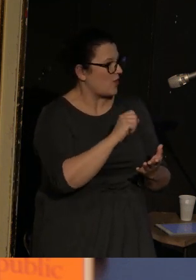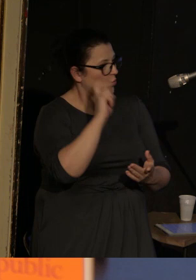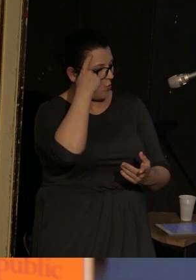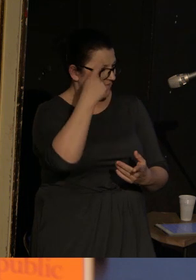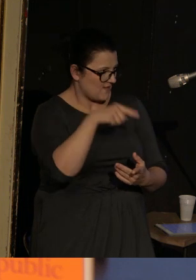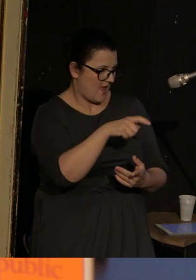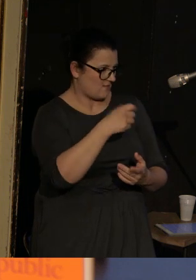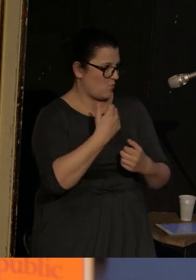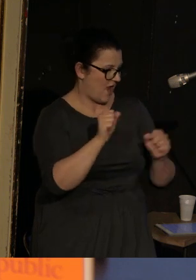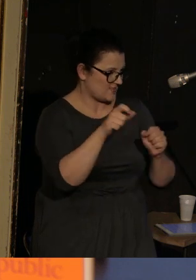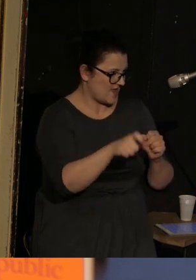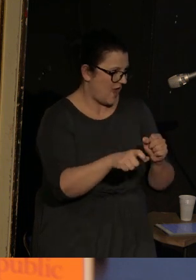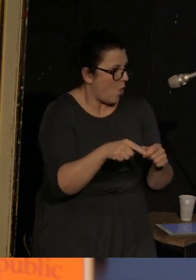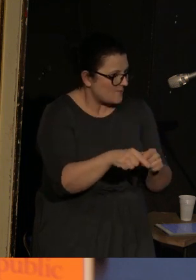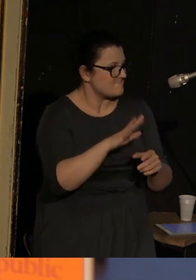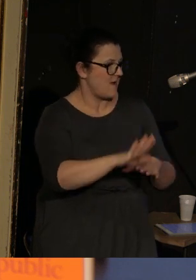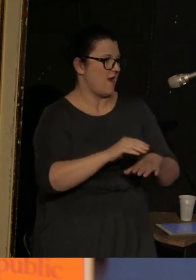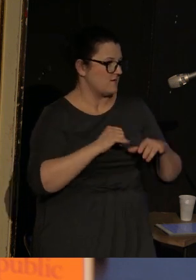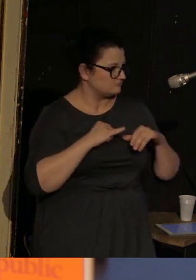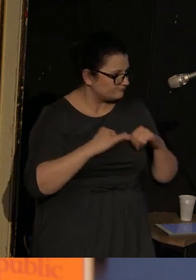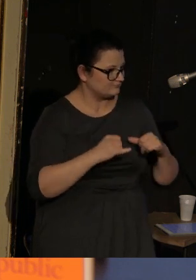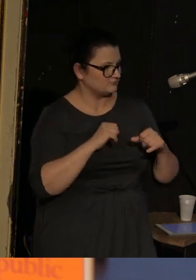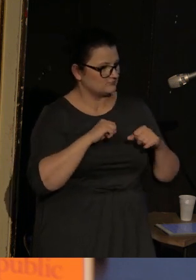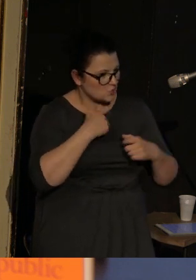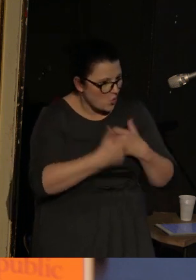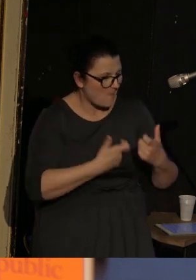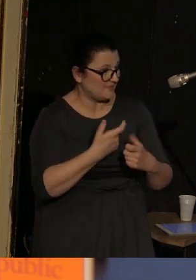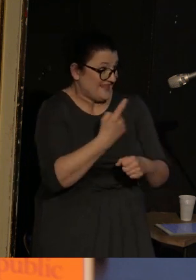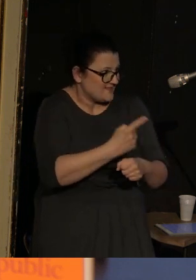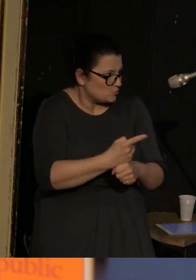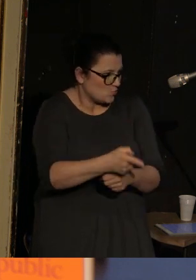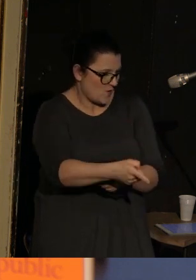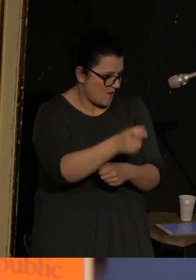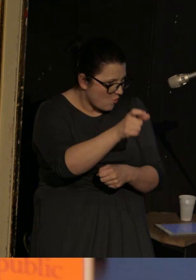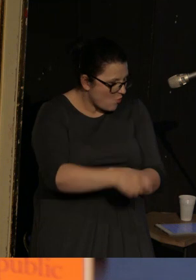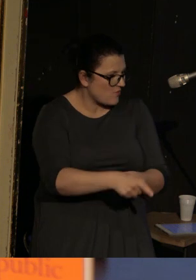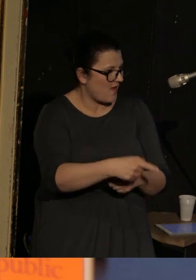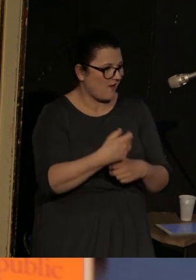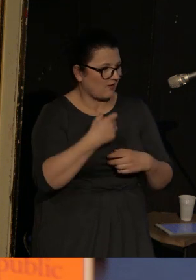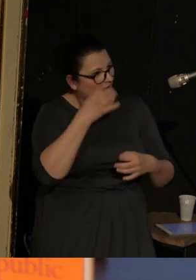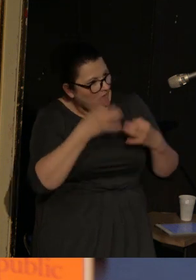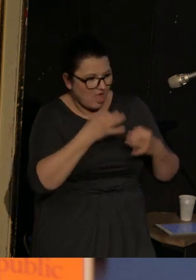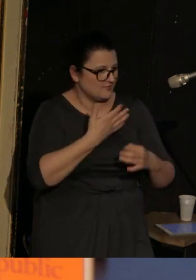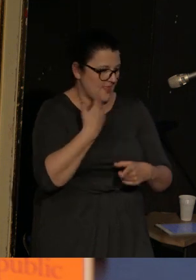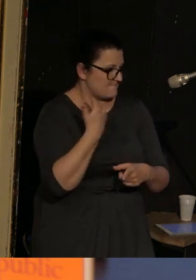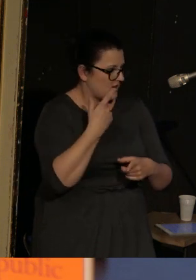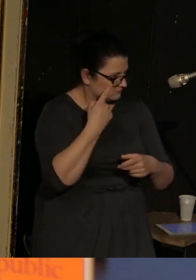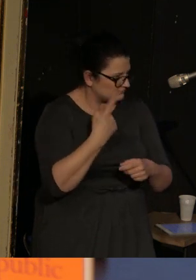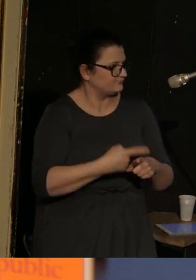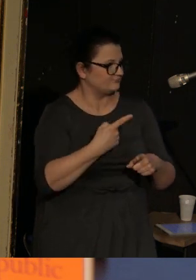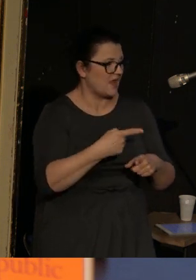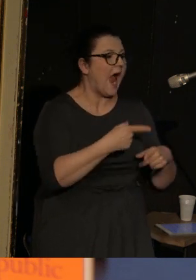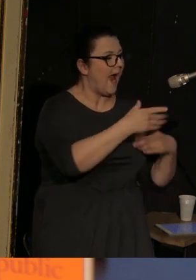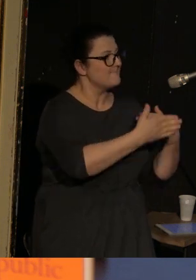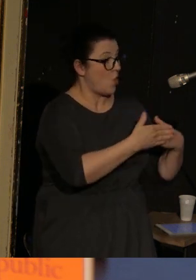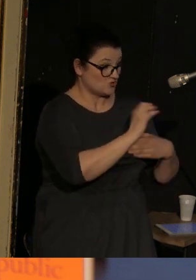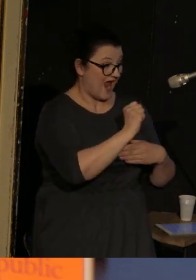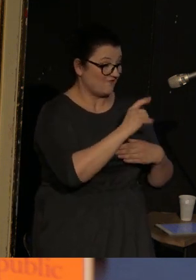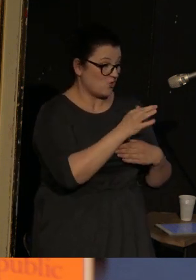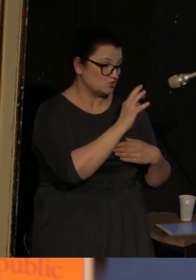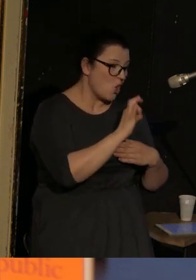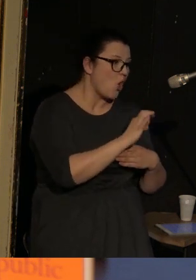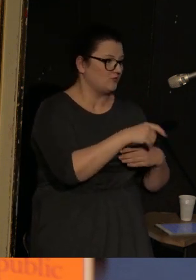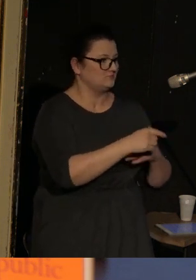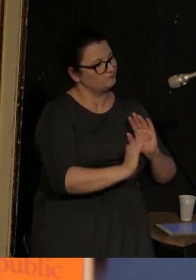Ona jest sprawcza, ona podejmuje decyzje, ona się nie waha, a Alfonso, jej mąż, zajmuje się dzieckiem.